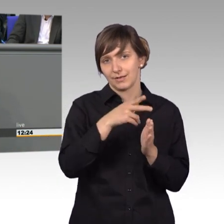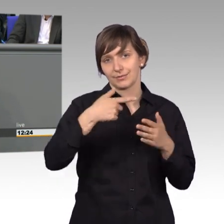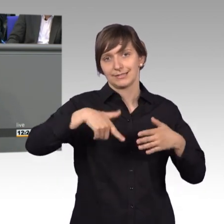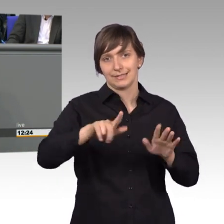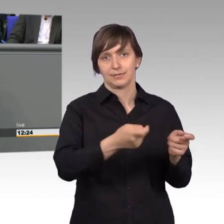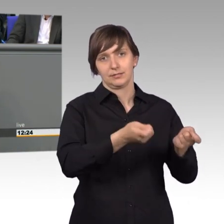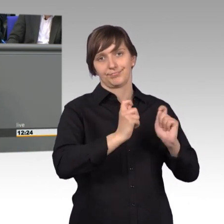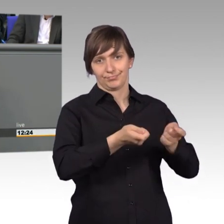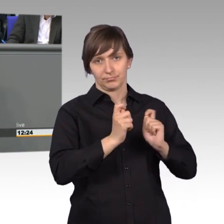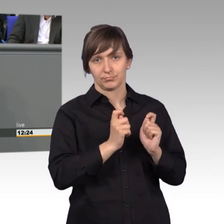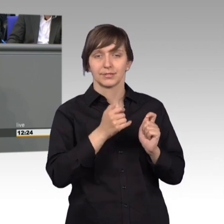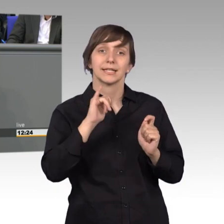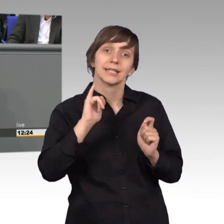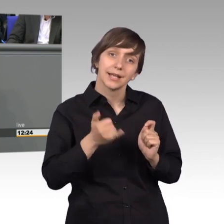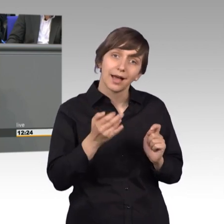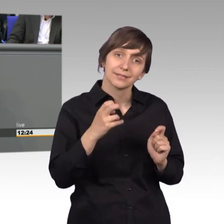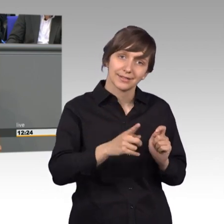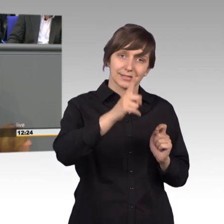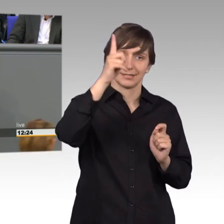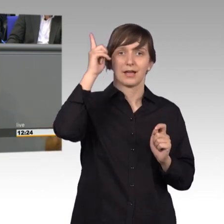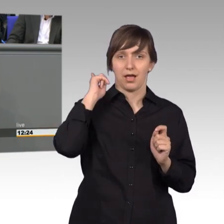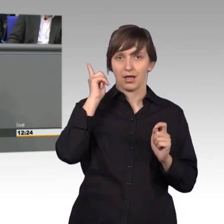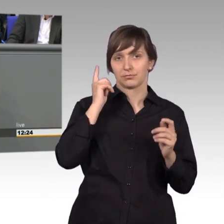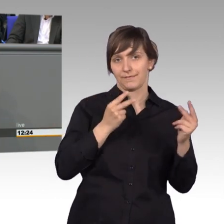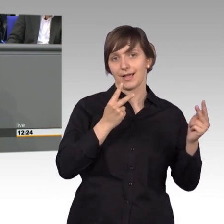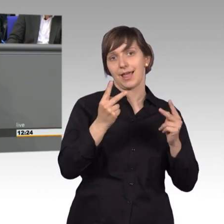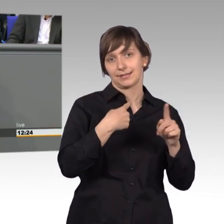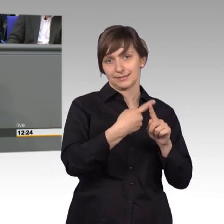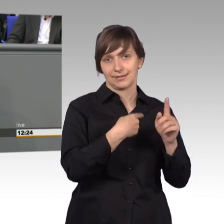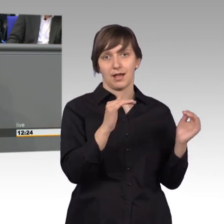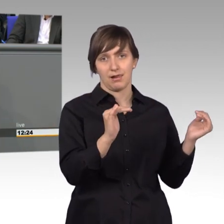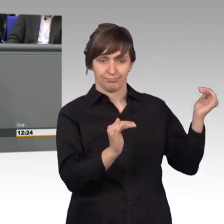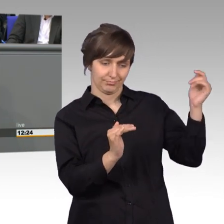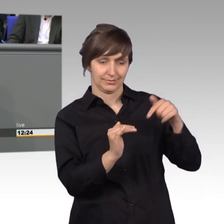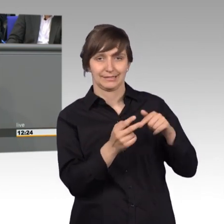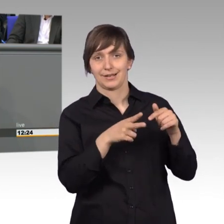sind weniger, als vor 20 Jahren, aber wieviele Petitionen sind dann